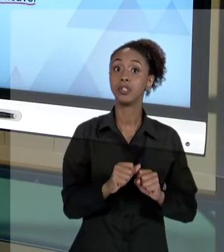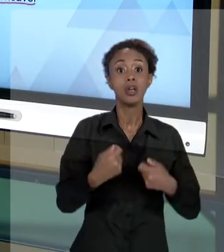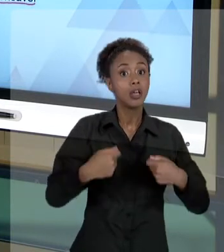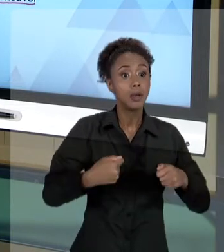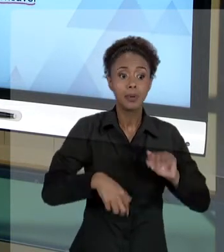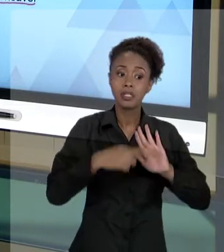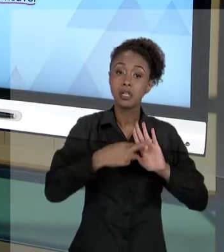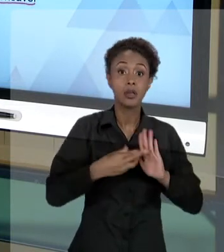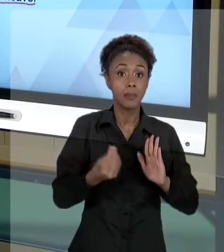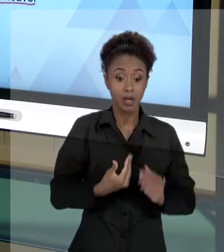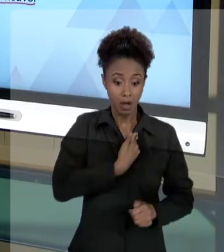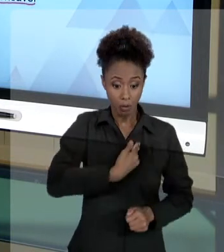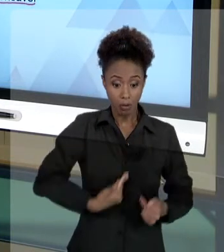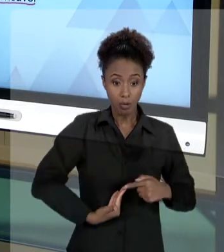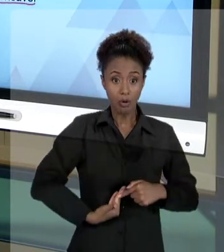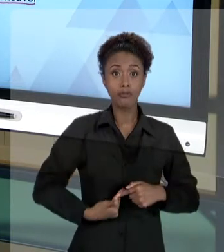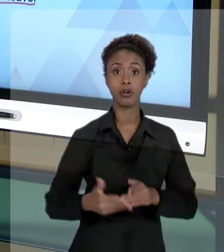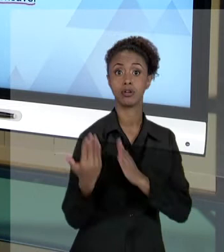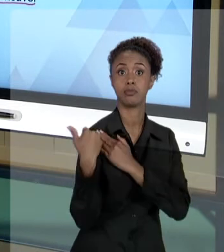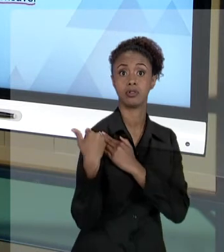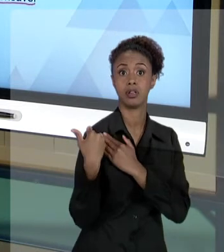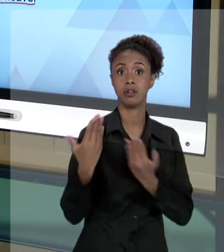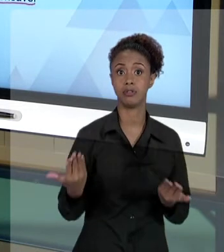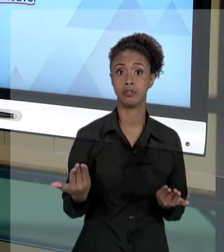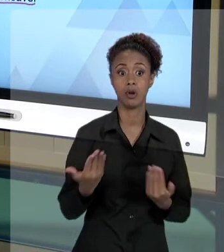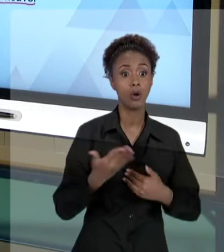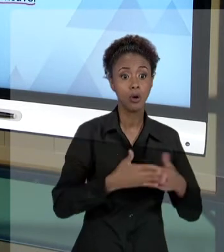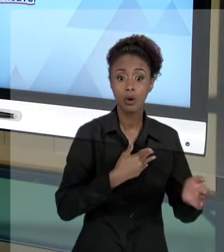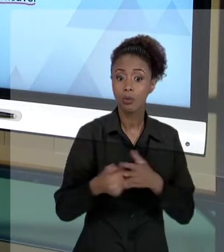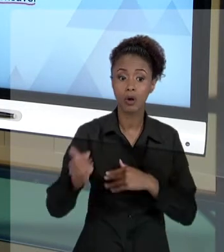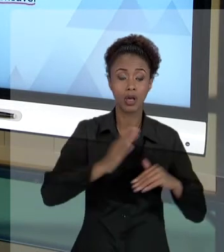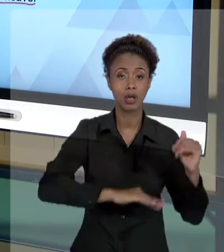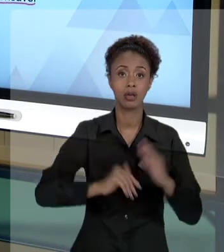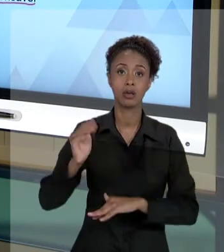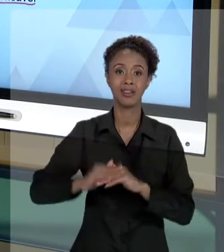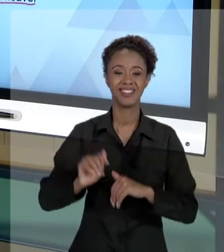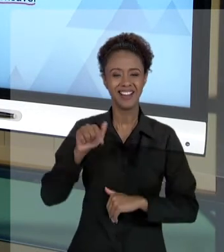ESTADO É RESPONSÁVEL POR AQUILO QUE ELE FAZ. ENTÃO, ESSAS AULAS DE ÉTICA E RESPONSABILIDADE,